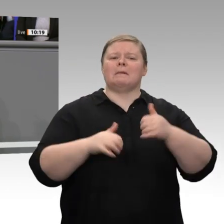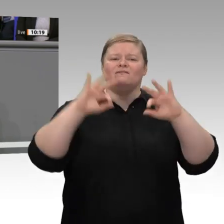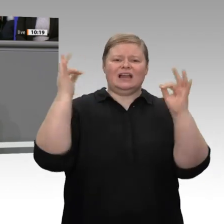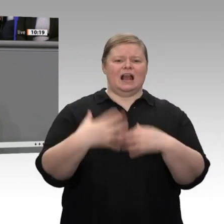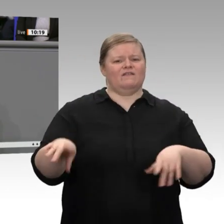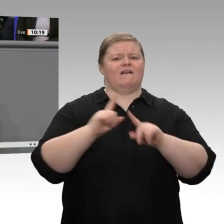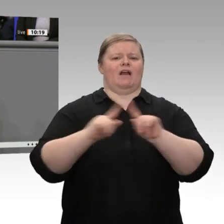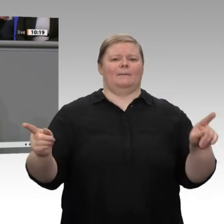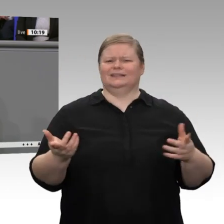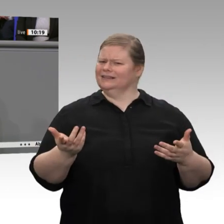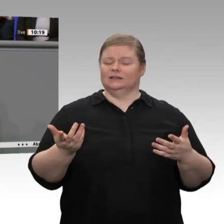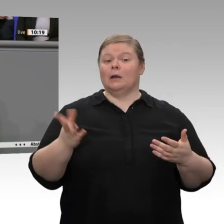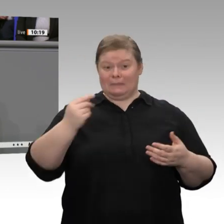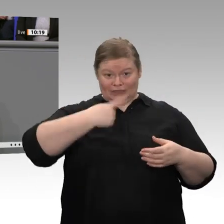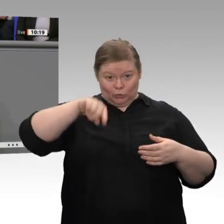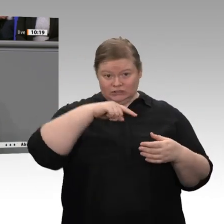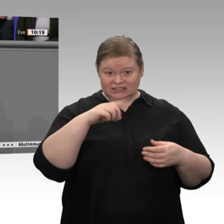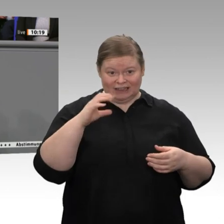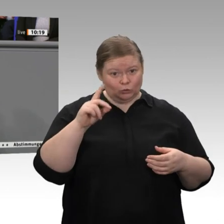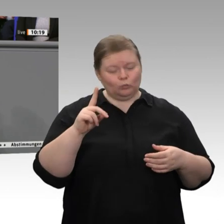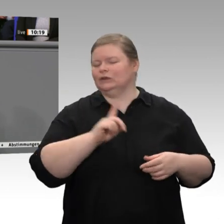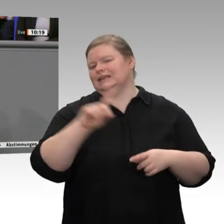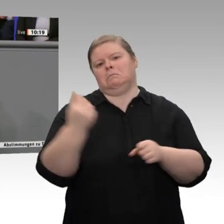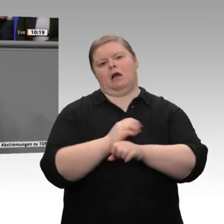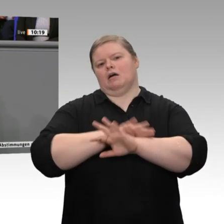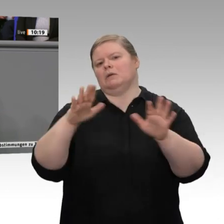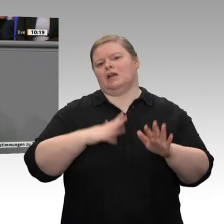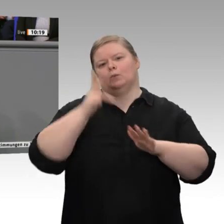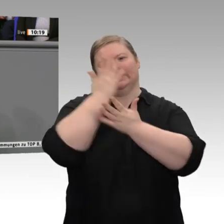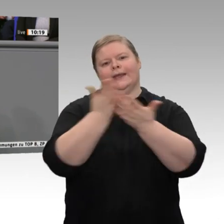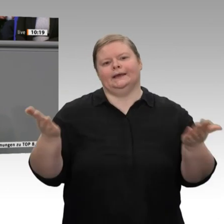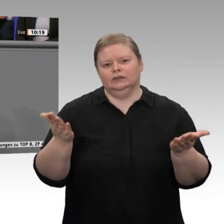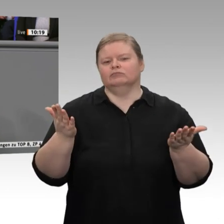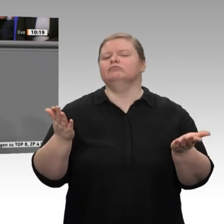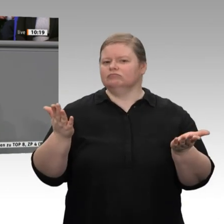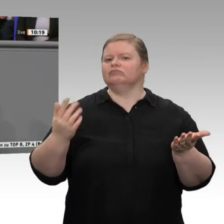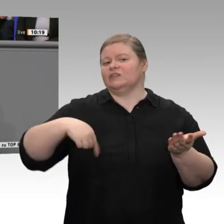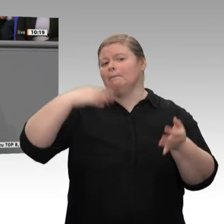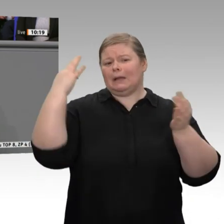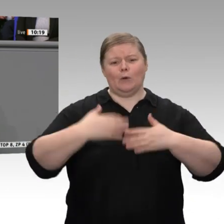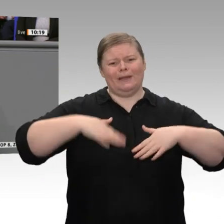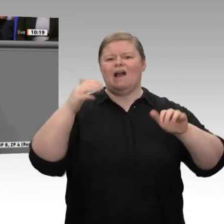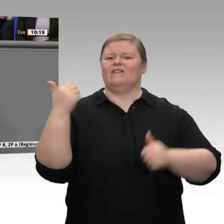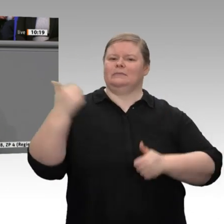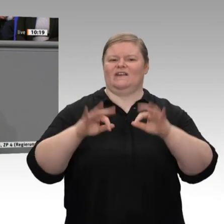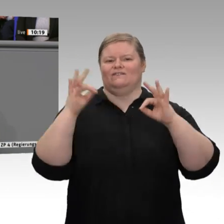mehr Wettbewerbsfähigkeit, ob bei den Steuern oder auch bei den Energiekosten. Der Industriestromtarif auf europäischer Ebene wurde angesprochen. Wir brauchen mehr Wagnis-,